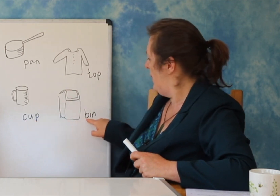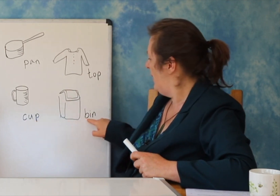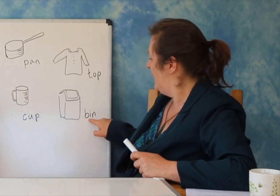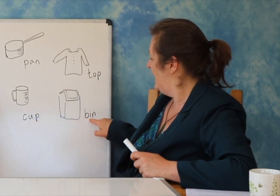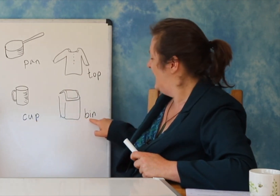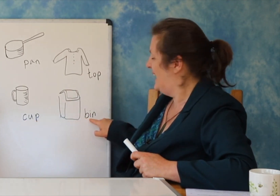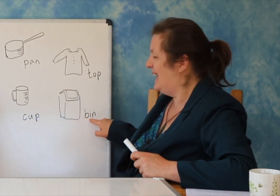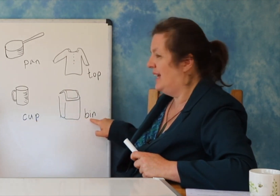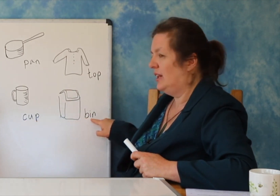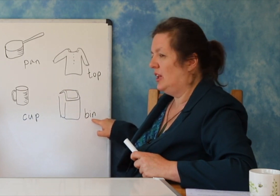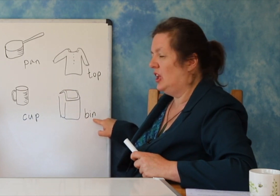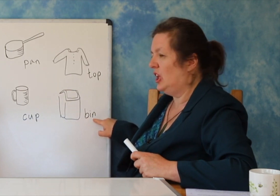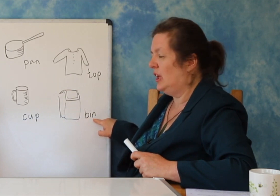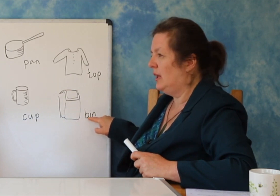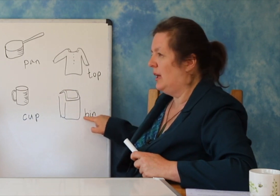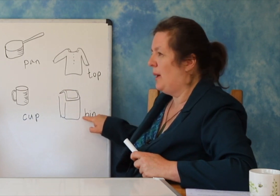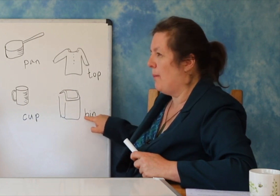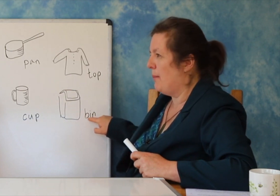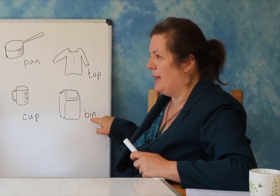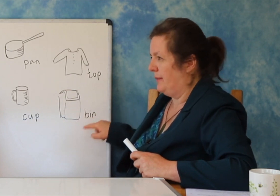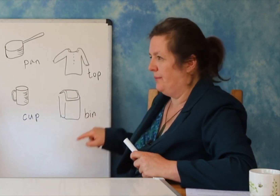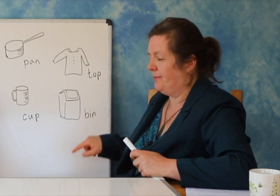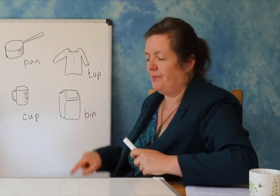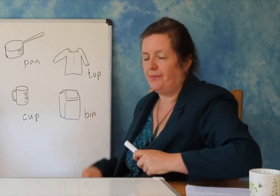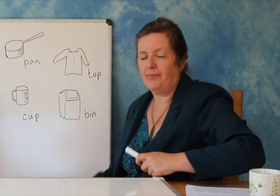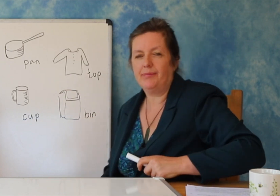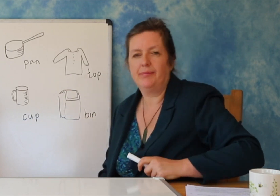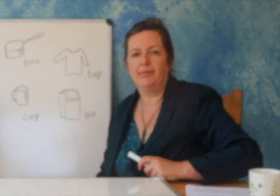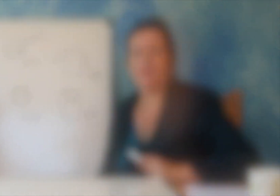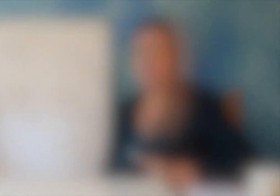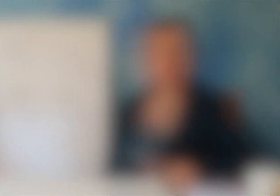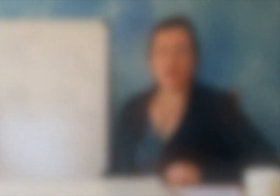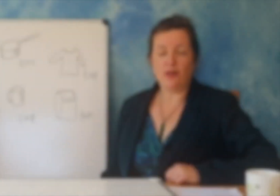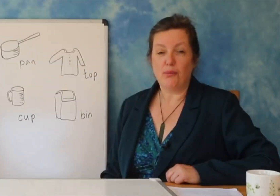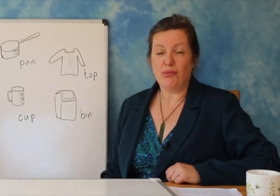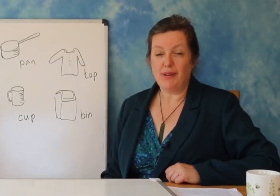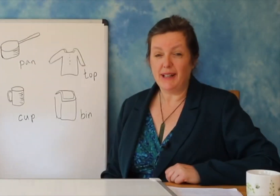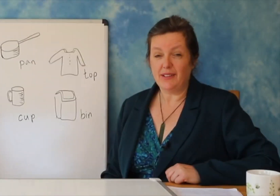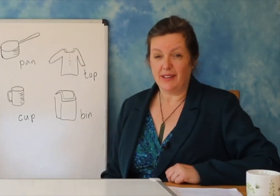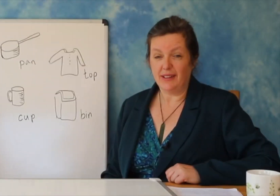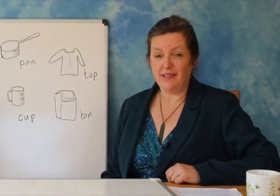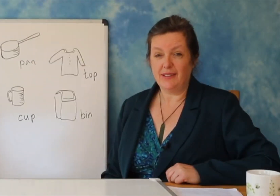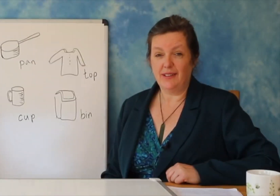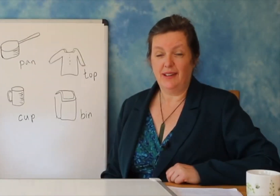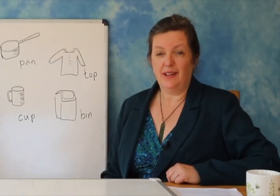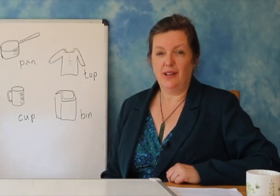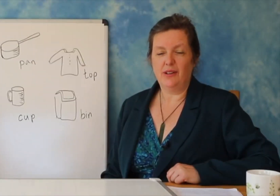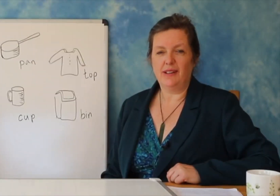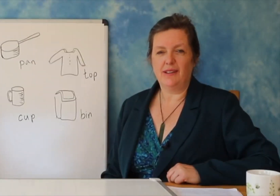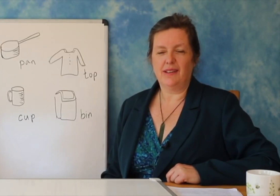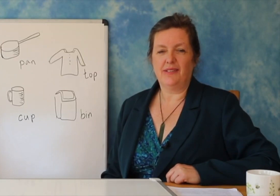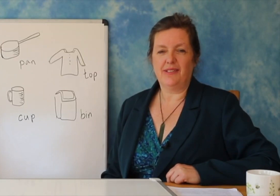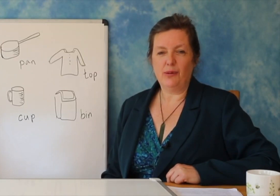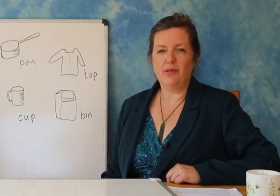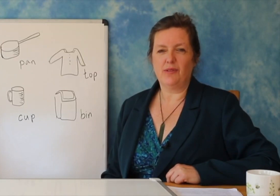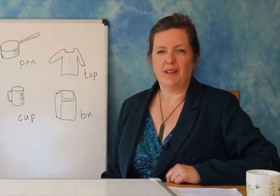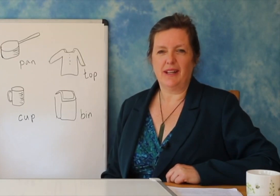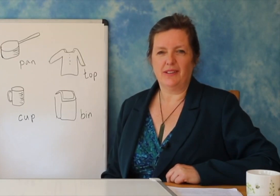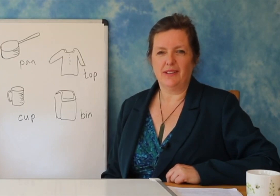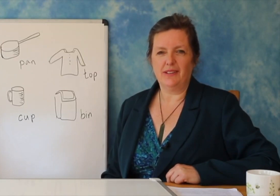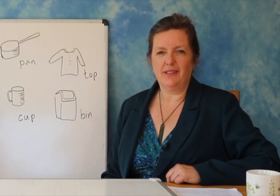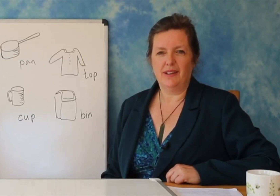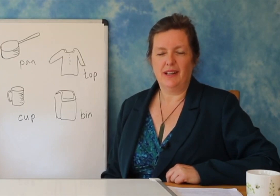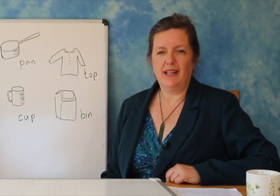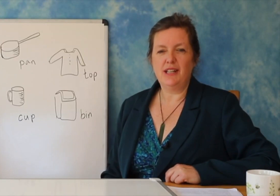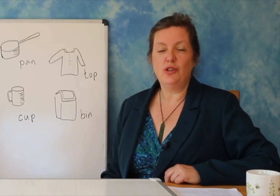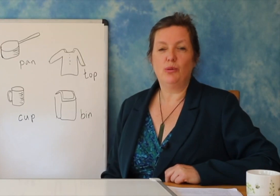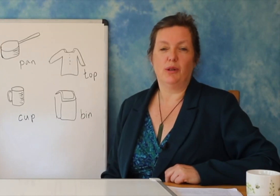Dhe ju nuk e dini nëse do të rritet - duhet të jeni të durueshëm dhe duhet të besoni.